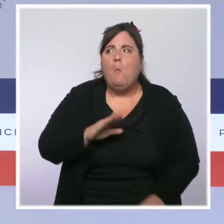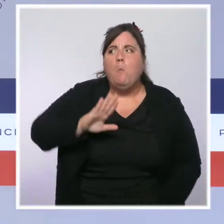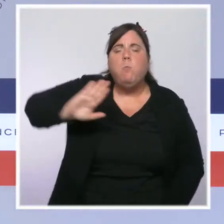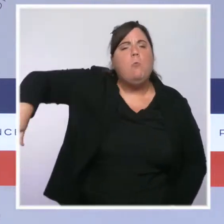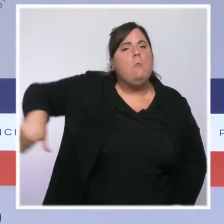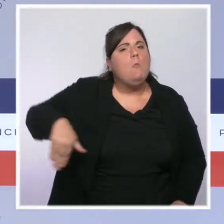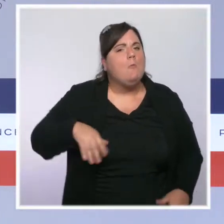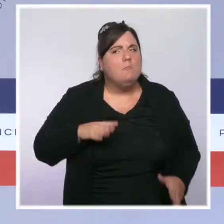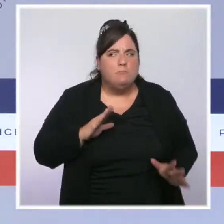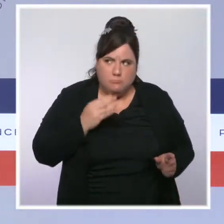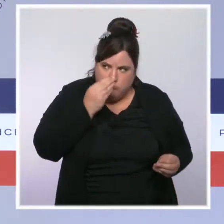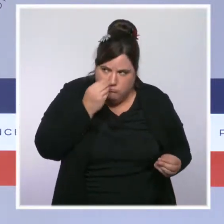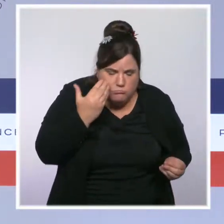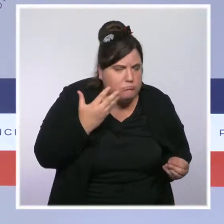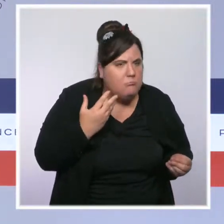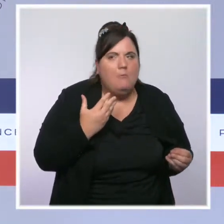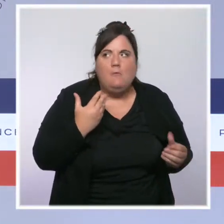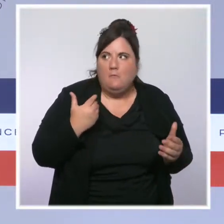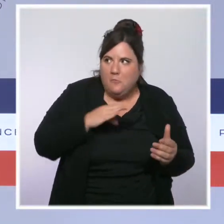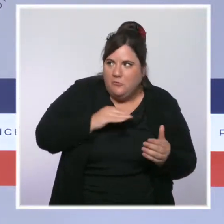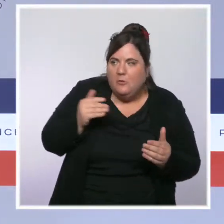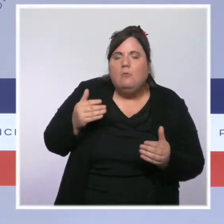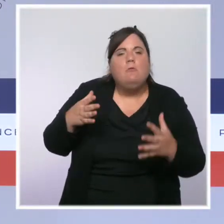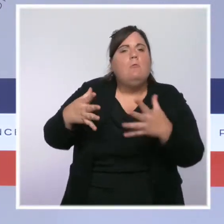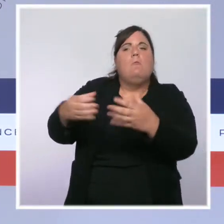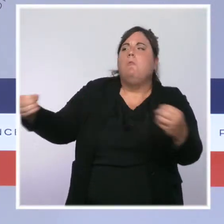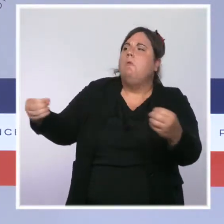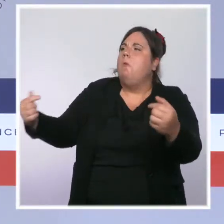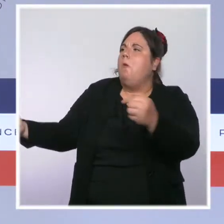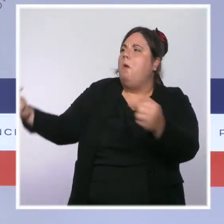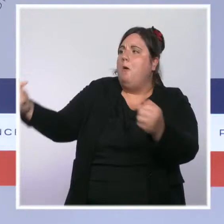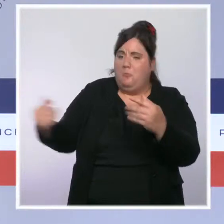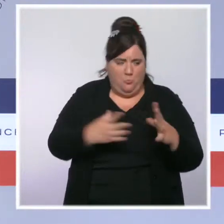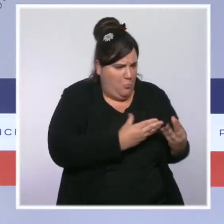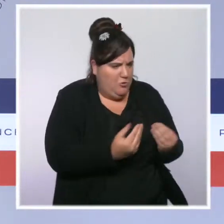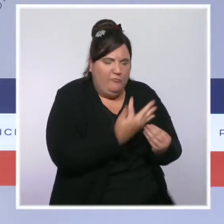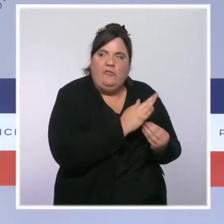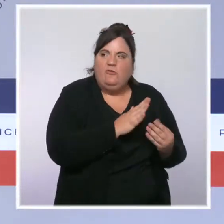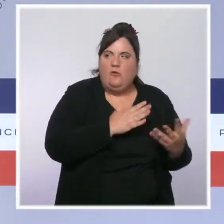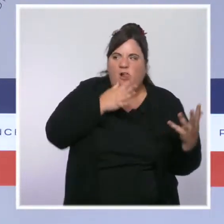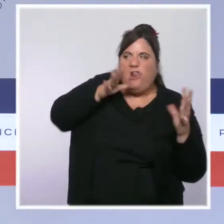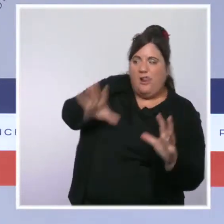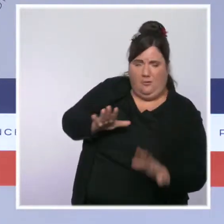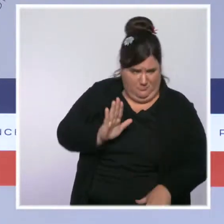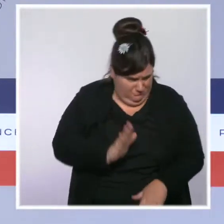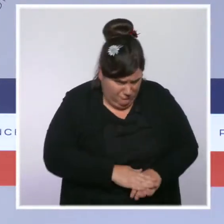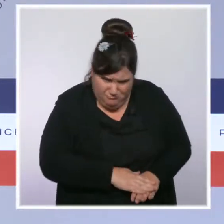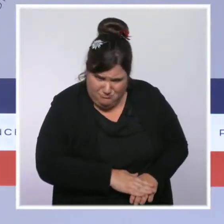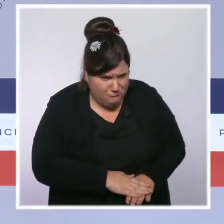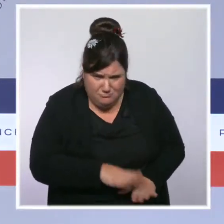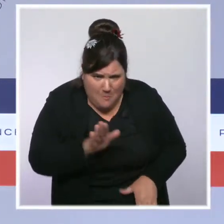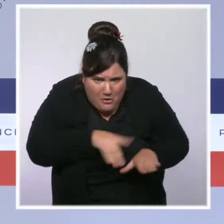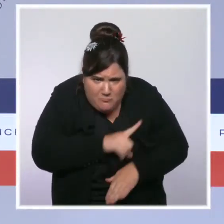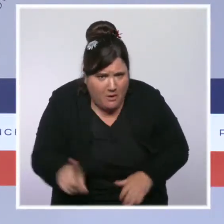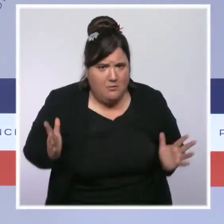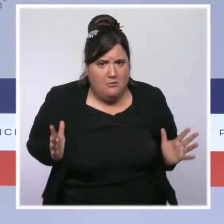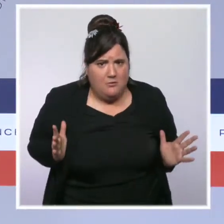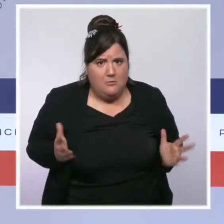poison de la division entre elles et les Français. Cela ne marchera pas. Policiers et gendarmes ne seront jamais considérés comme